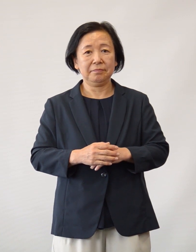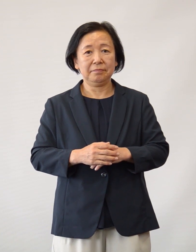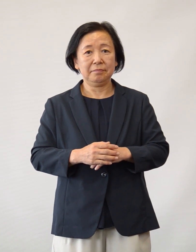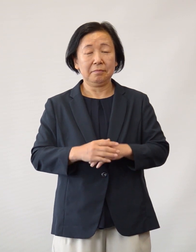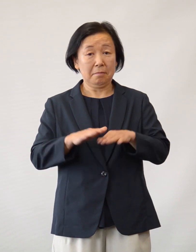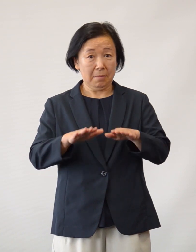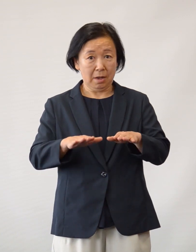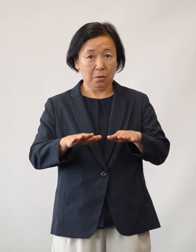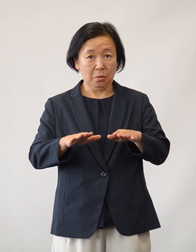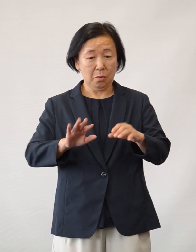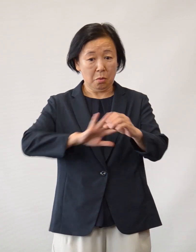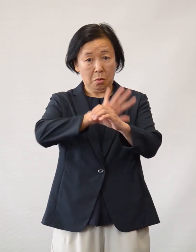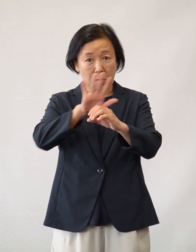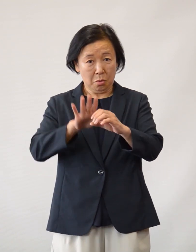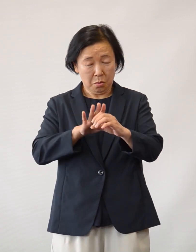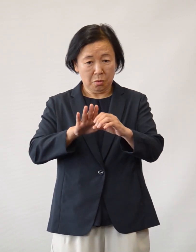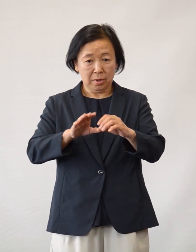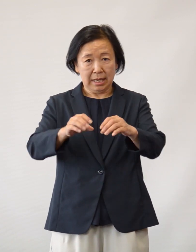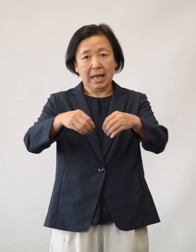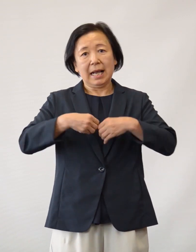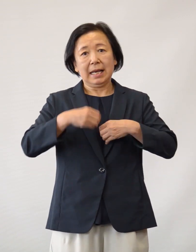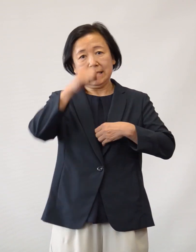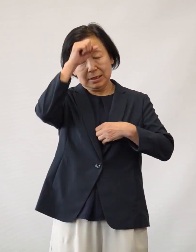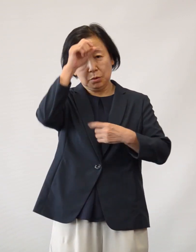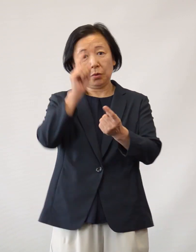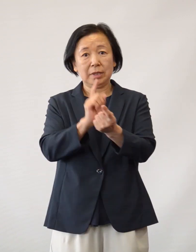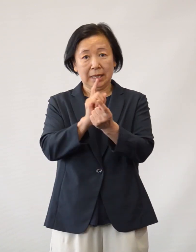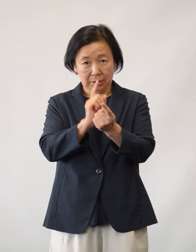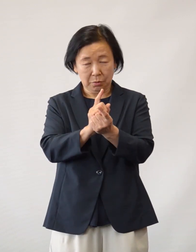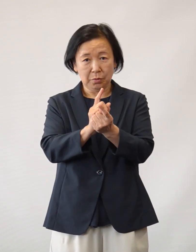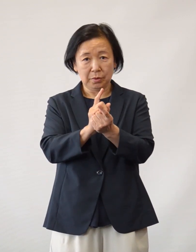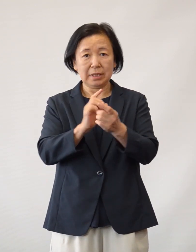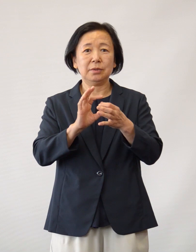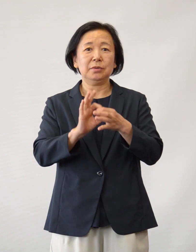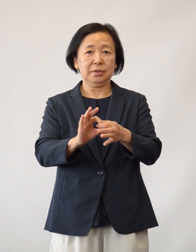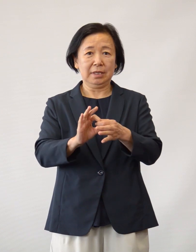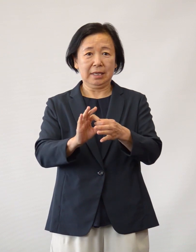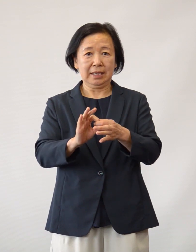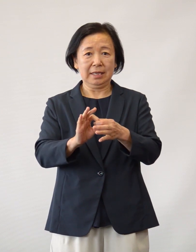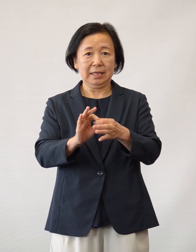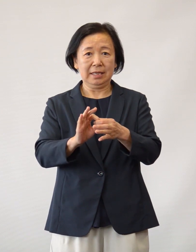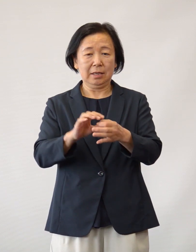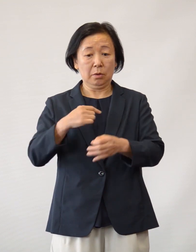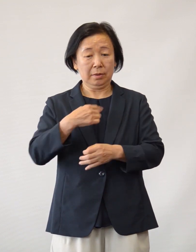またこの度の新型コロナウイルス 感染症の対応につきまして